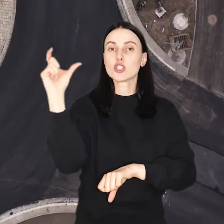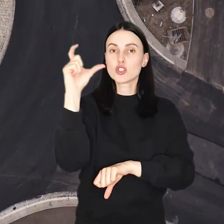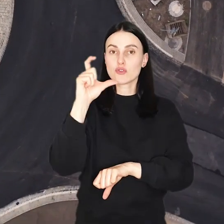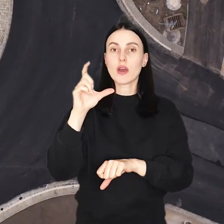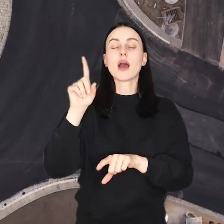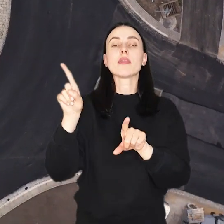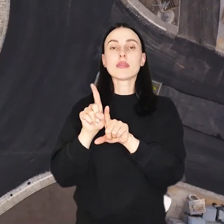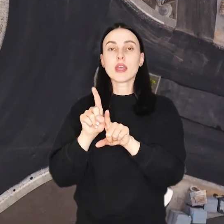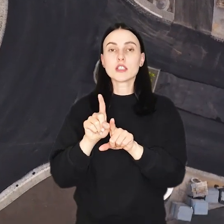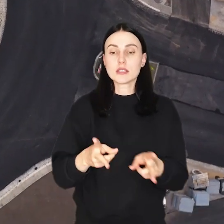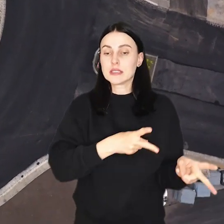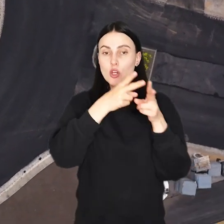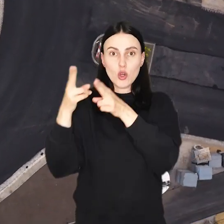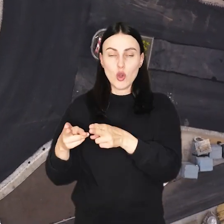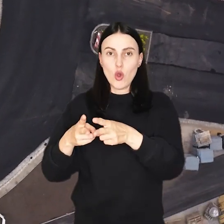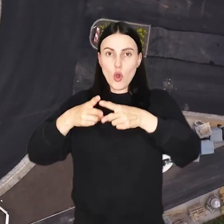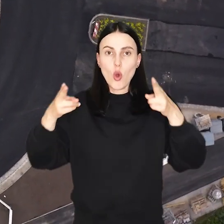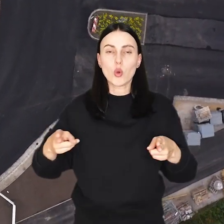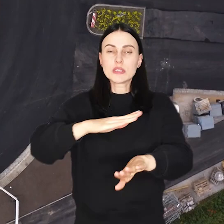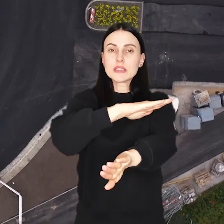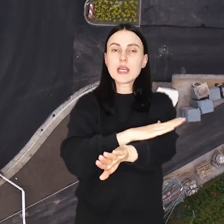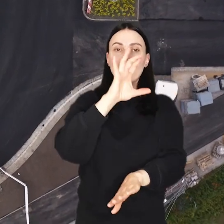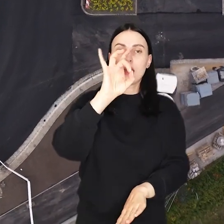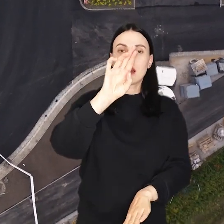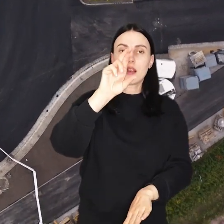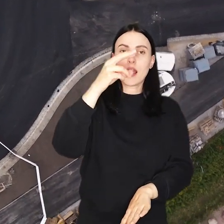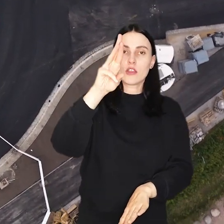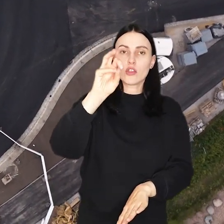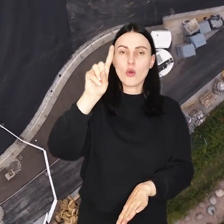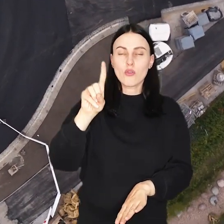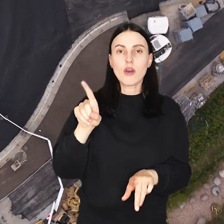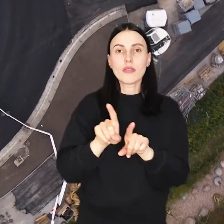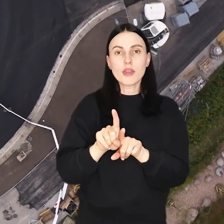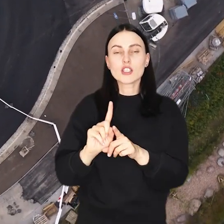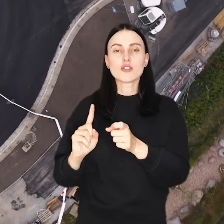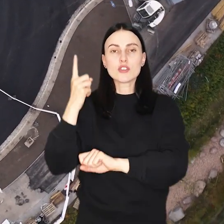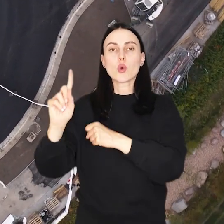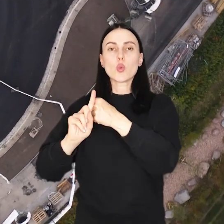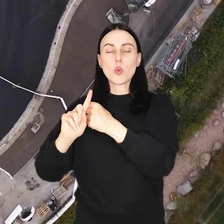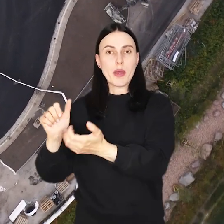W czwartek drogowcy przeszli na odcinek od skrzyżowania z ul. Granitową aż do wysokości numeru 11.